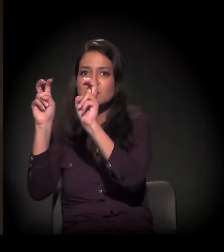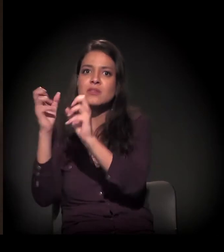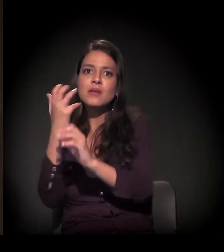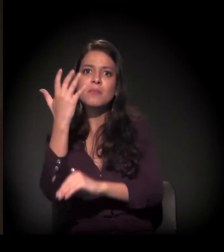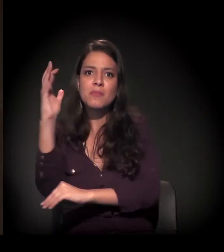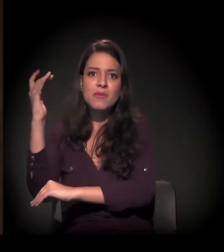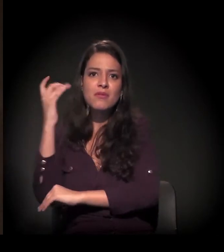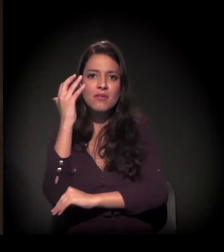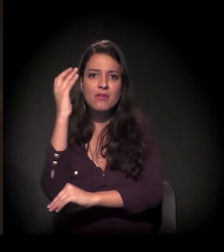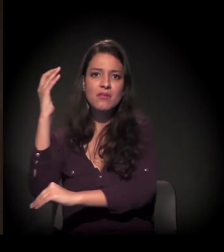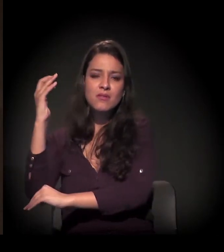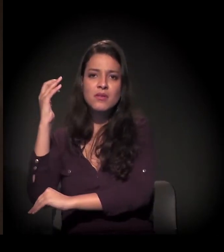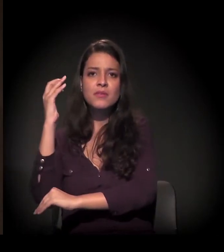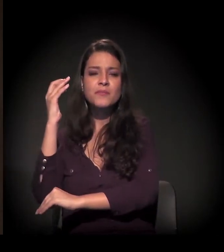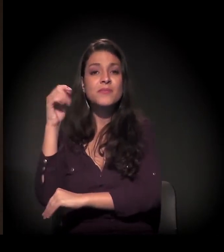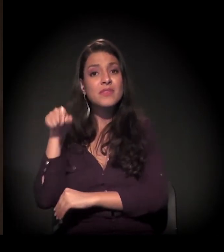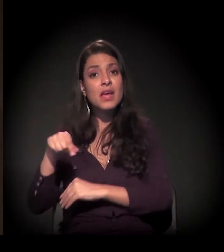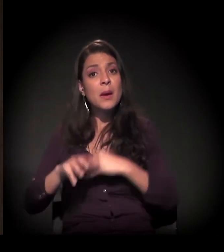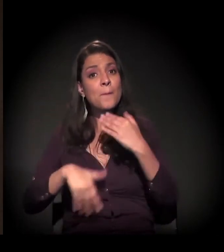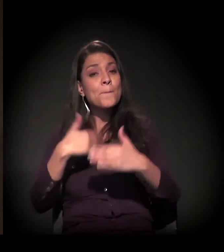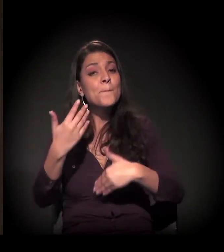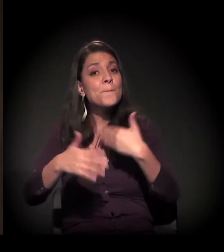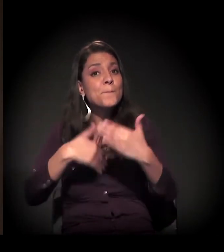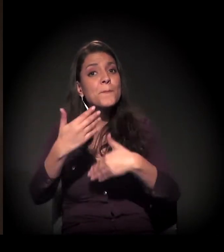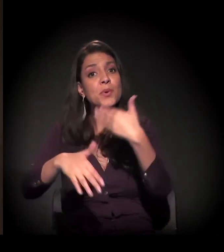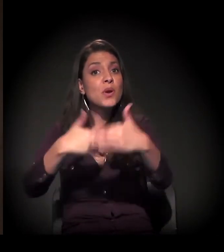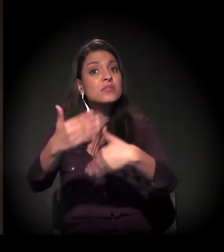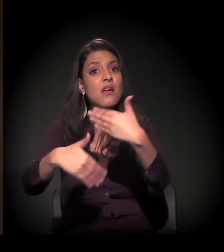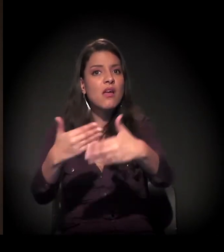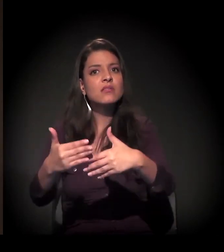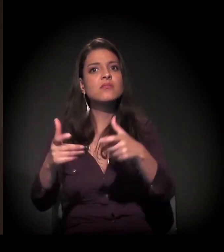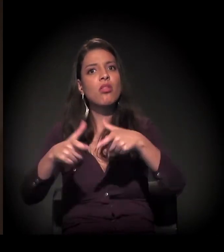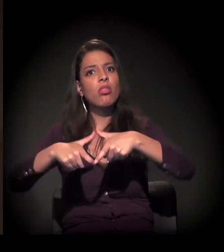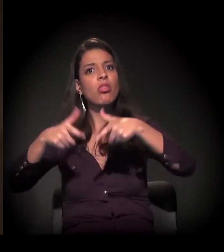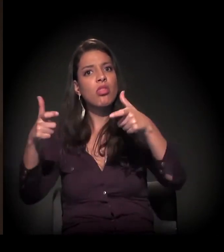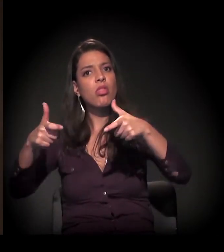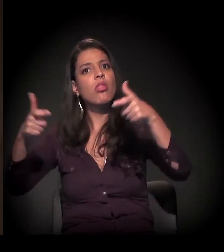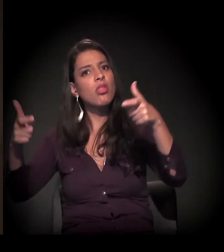E esse processo não para de crescer;